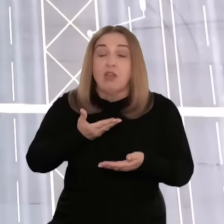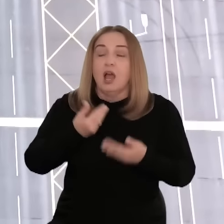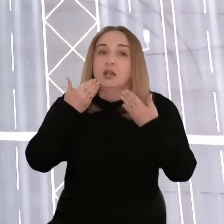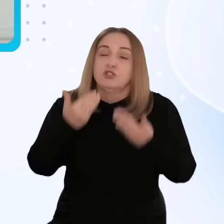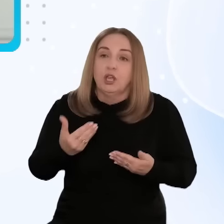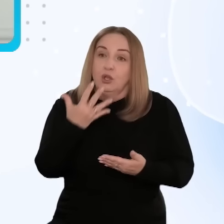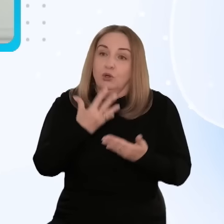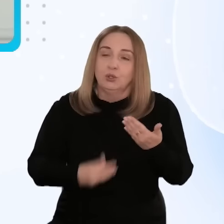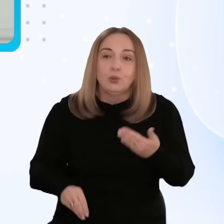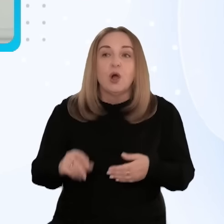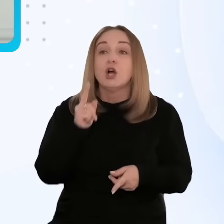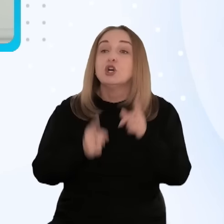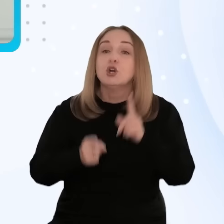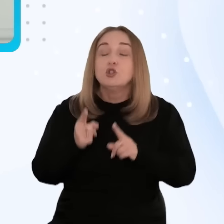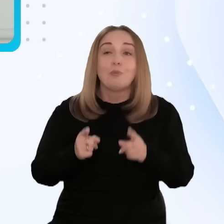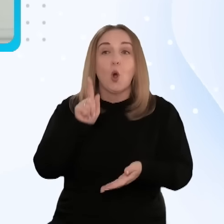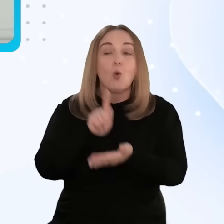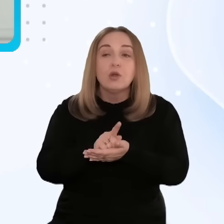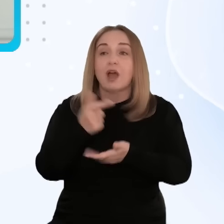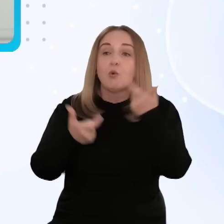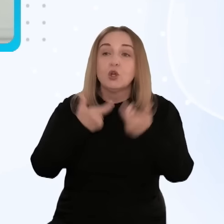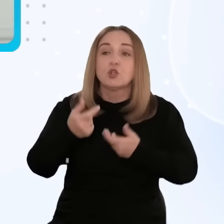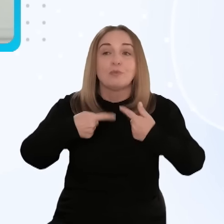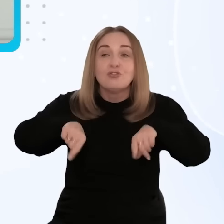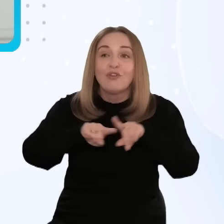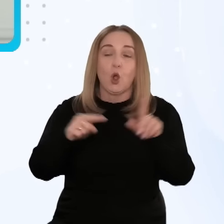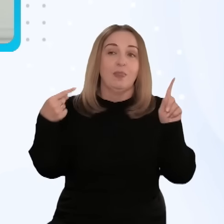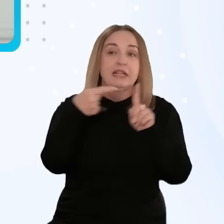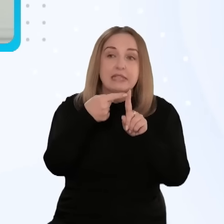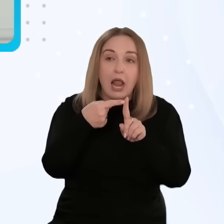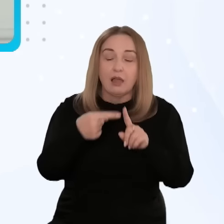Dzięki nim znacznie szybciej zrealizowaliśmy zamierzone cele.